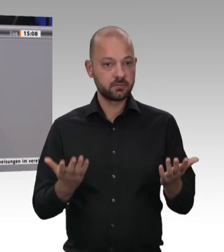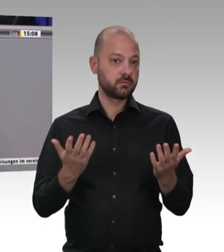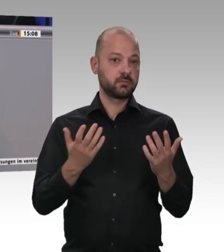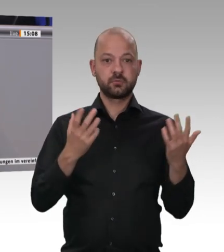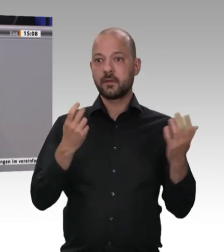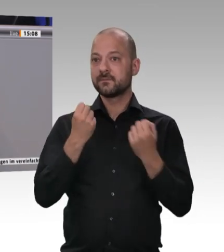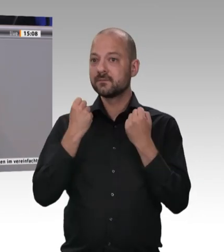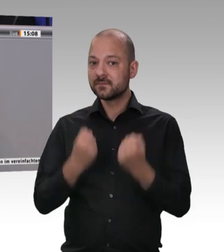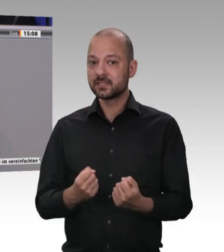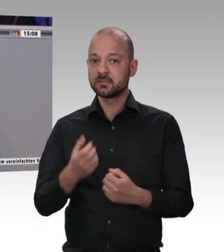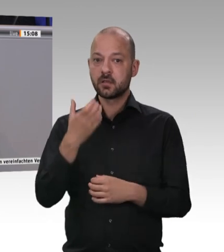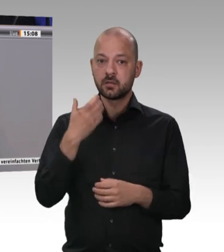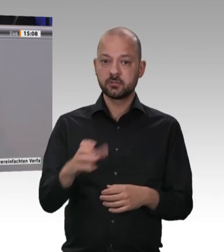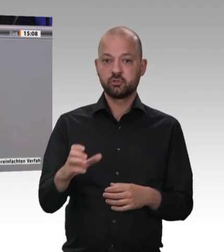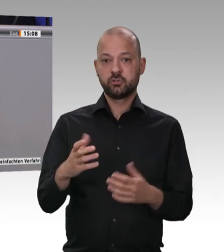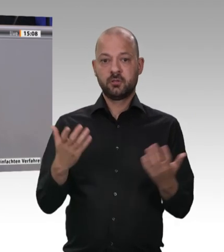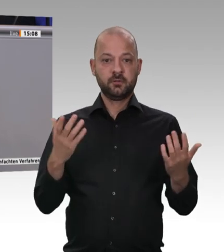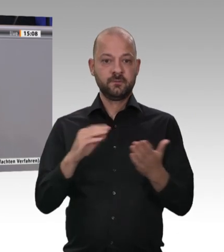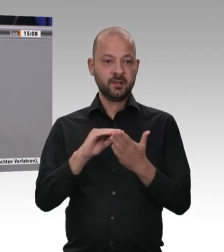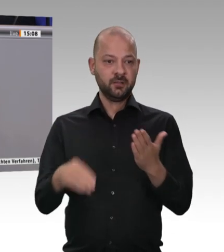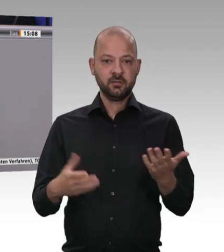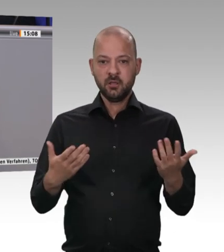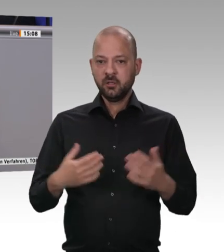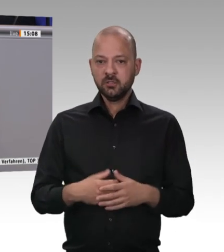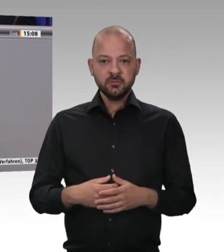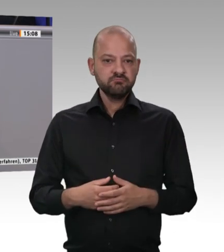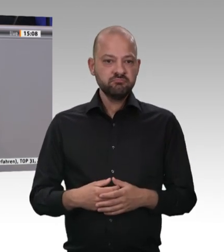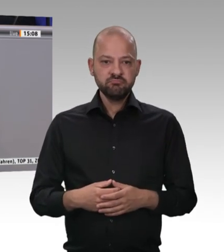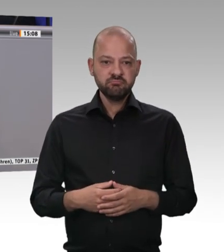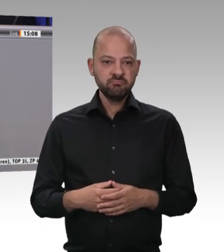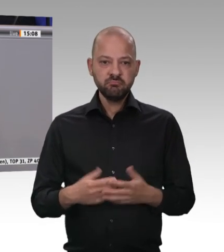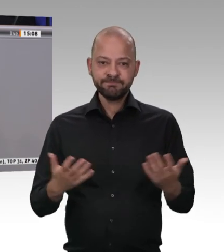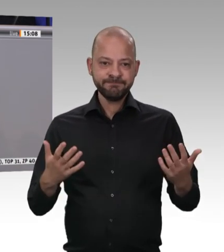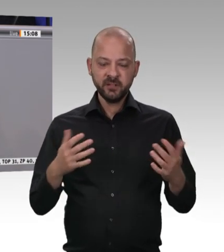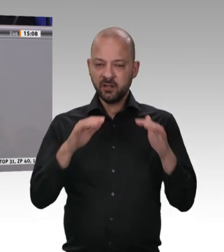Man kann jetzt darüber klagen, dass es sich um einen Werkvertragsunternehmer handelt;